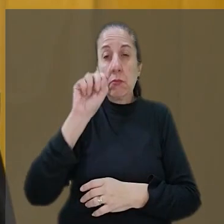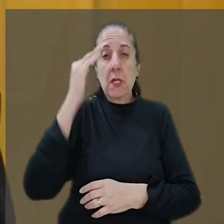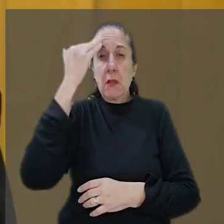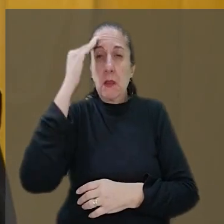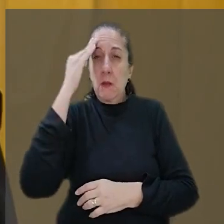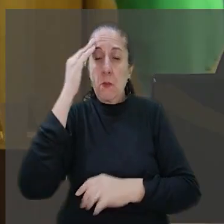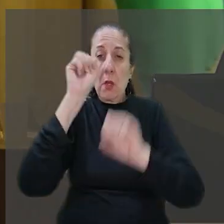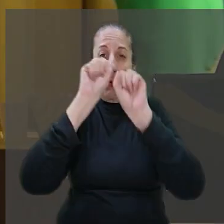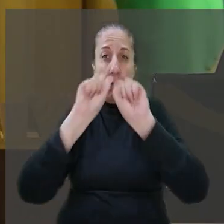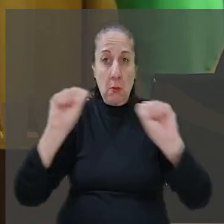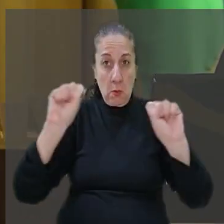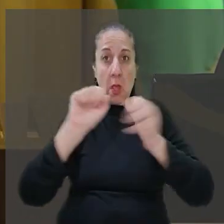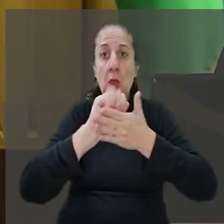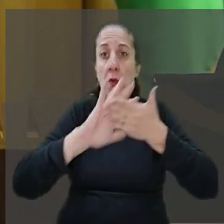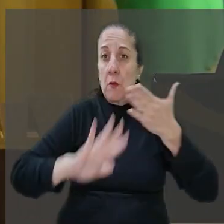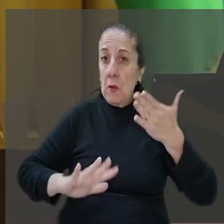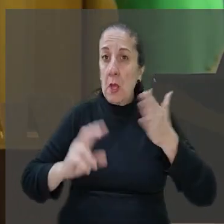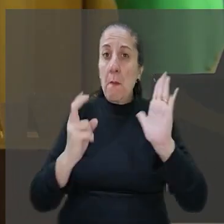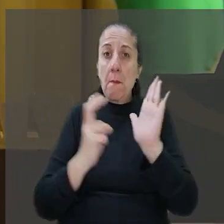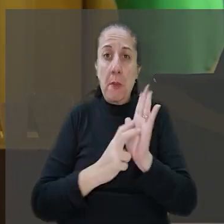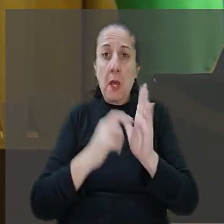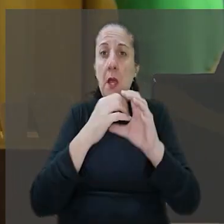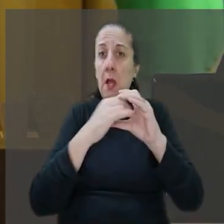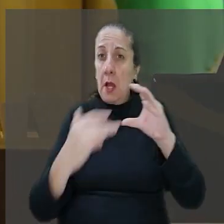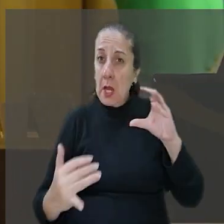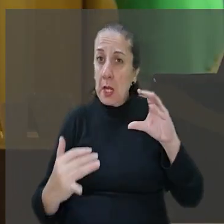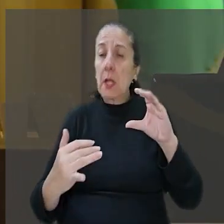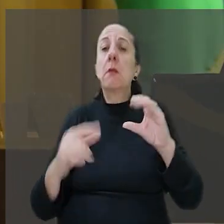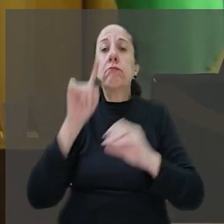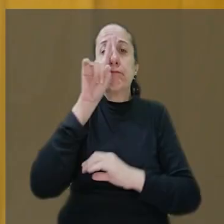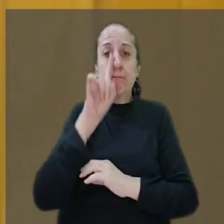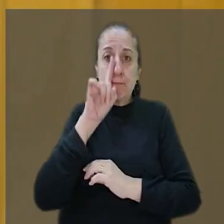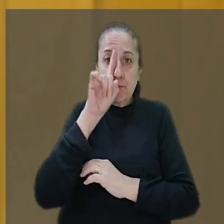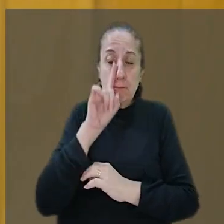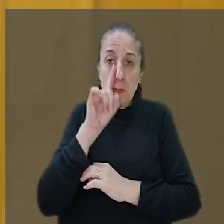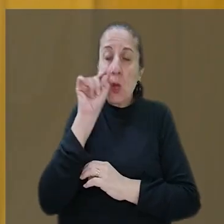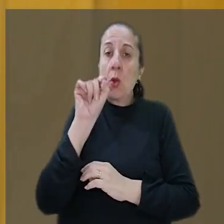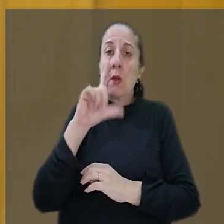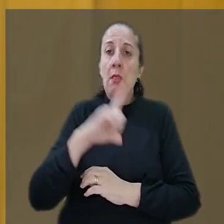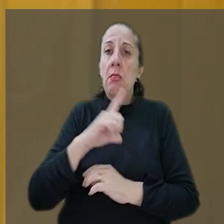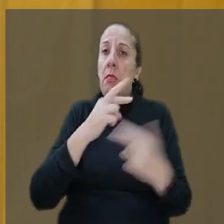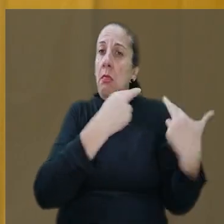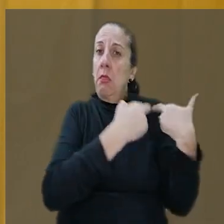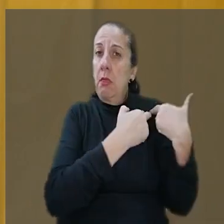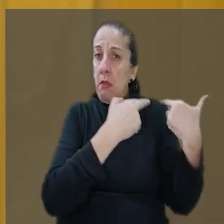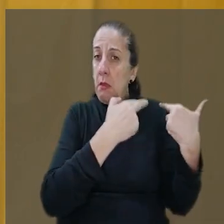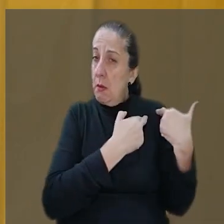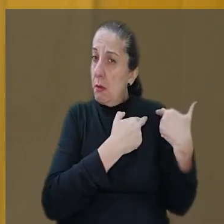Tribunal, a atividade bancária se caracteriza como de risco, o que acarreta a responsabilidade civil